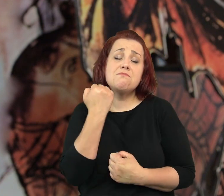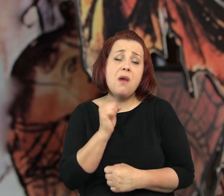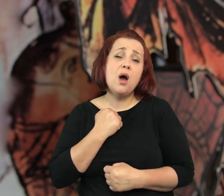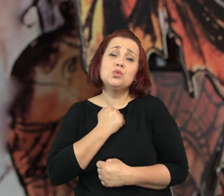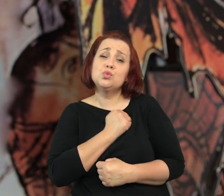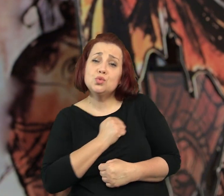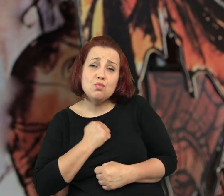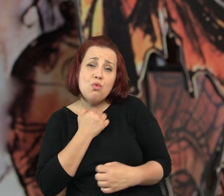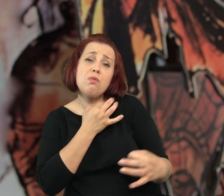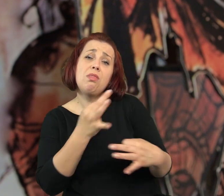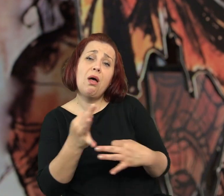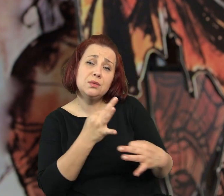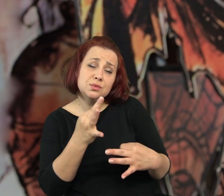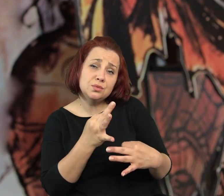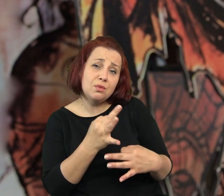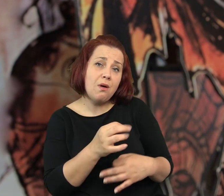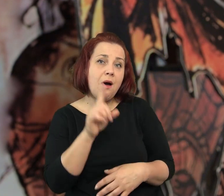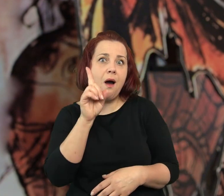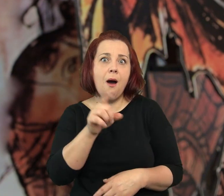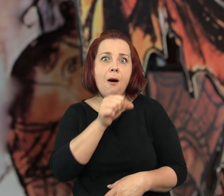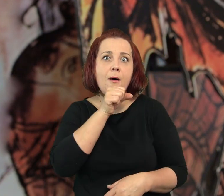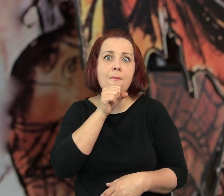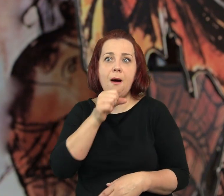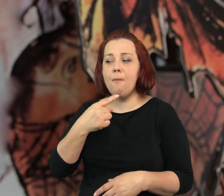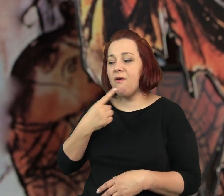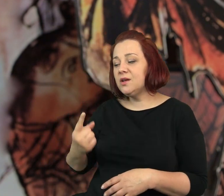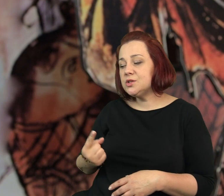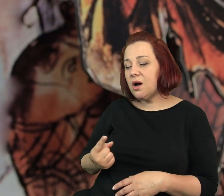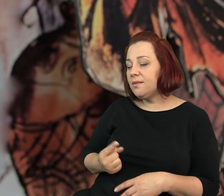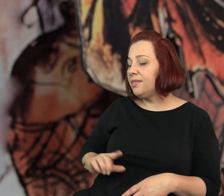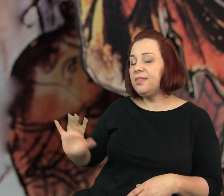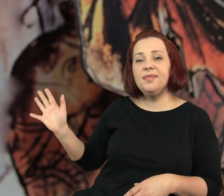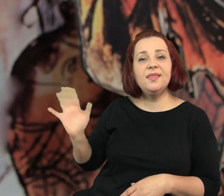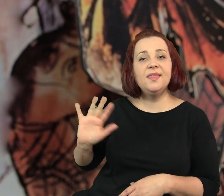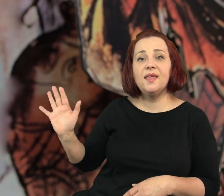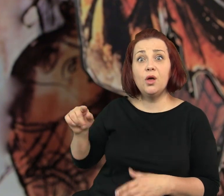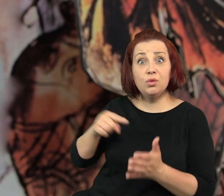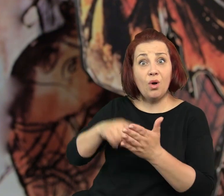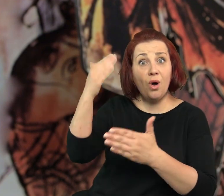Bardzo smutna historia - powiedziała cicho Tuba. Ale babcia podniosła w górę rękę.